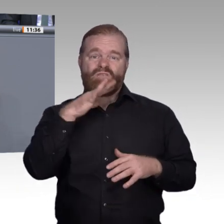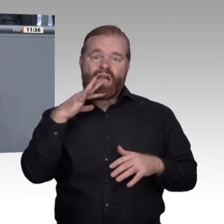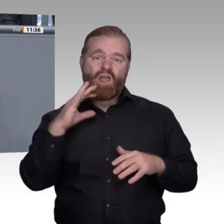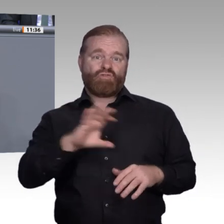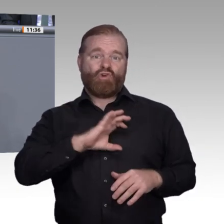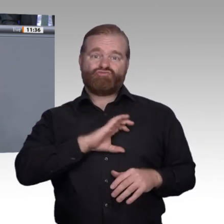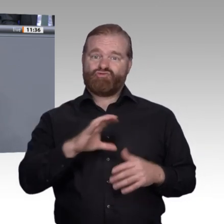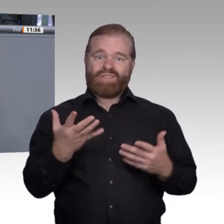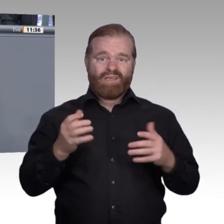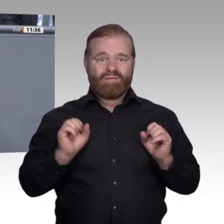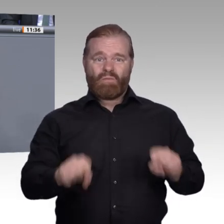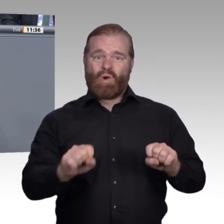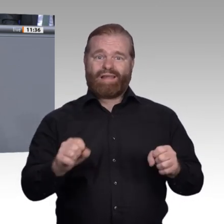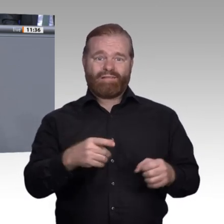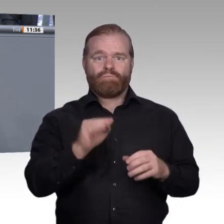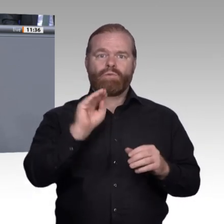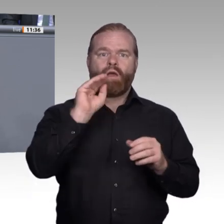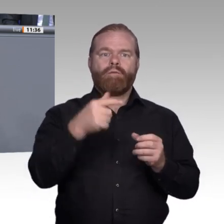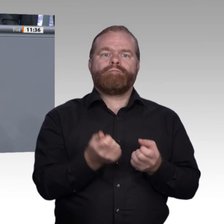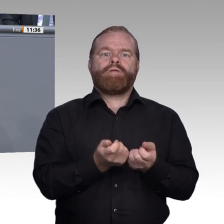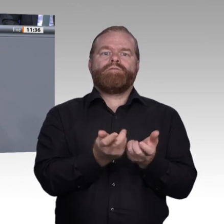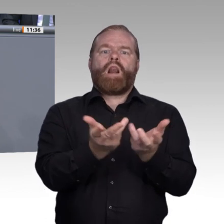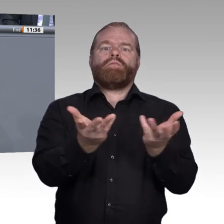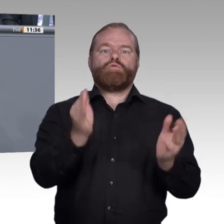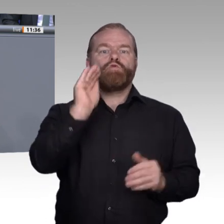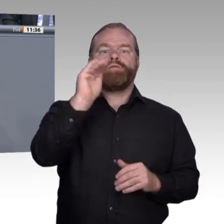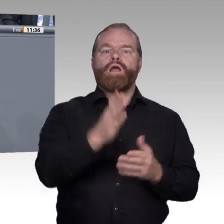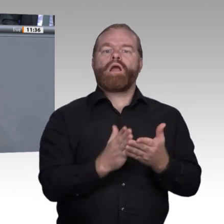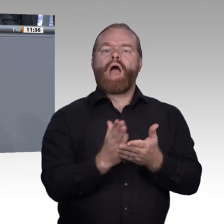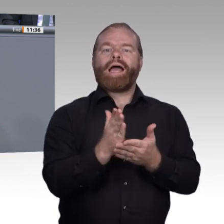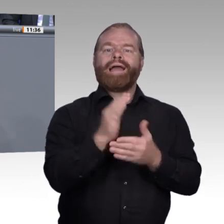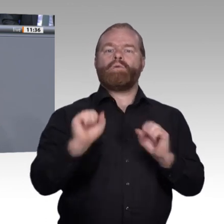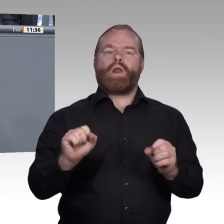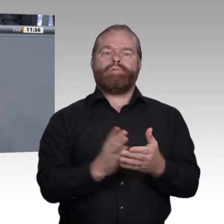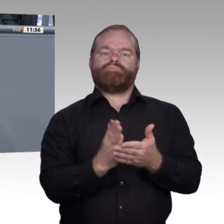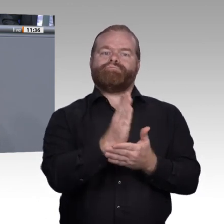Ausbildung selbst können wir durch technische Möglichkeiten das ortsunabhängige